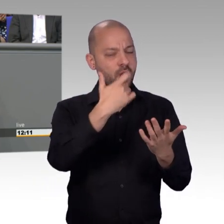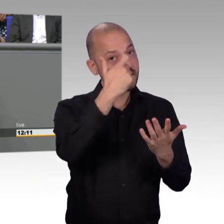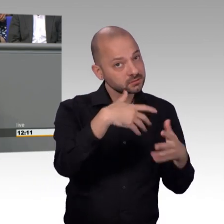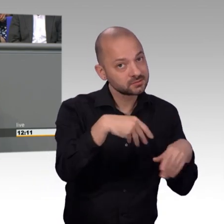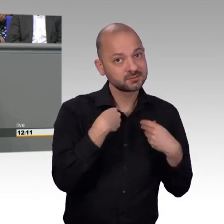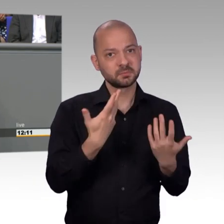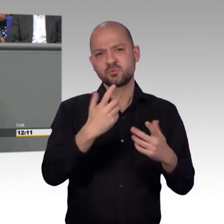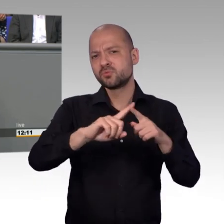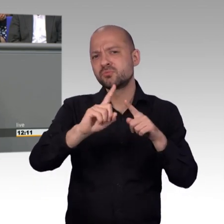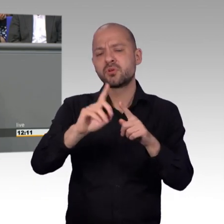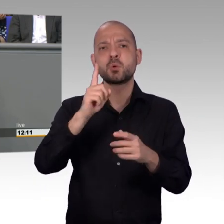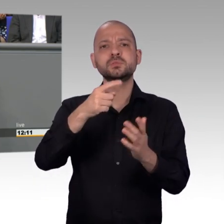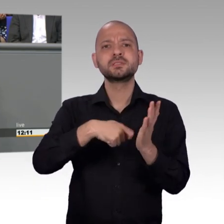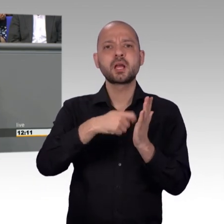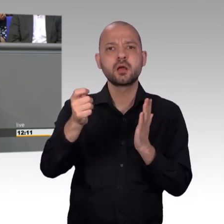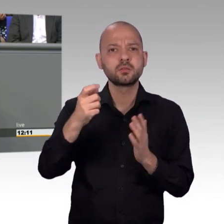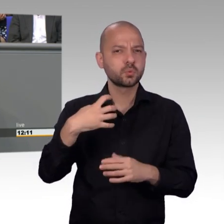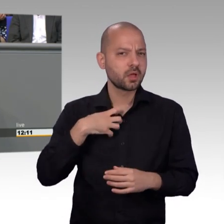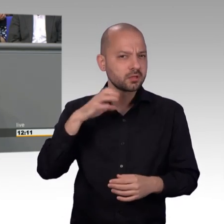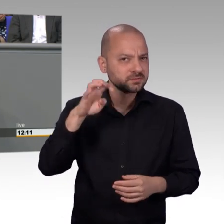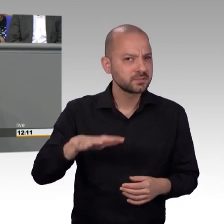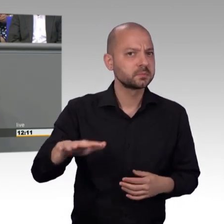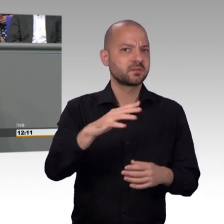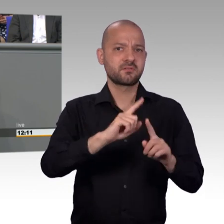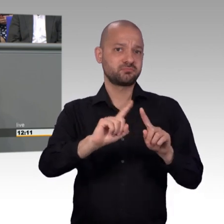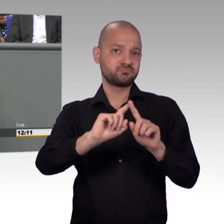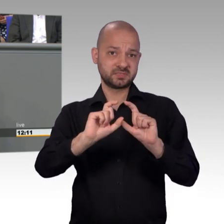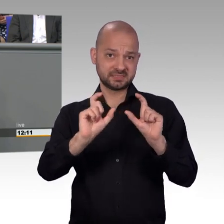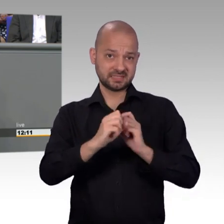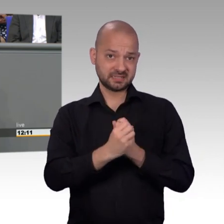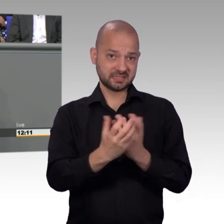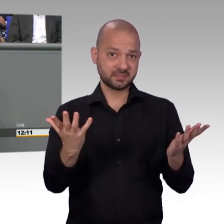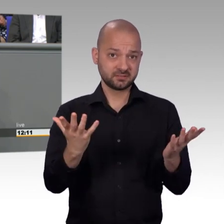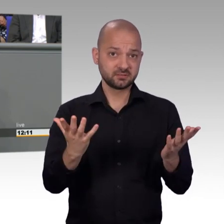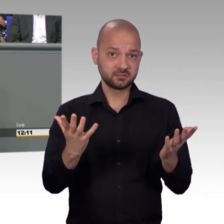keinen Lärmschutz bauen, sie werden keine Gesetzesänderungen auf den Weg bringen. Das sind gut gemeinte